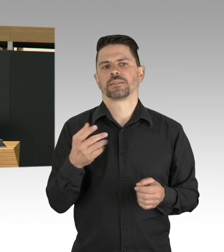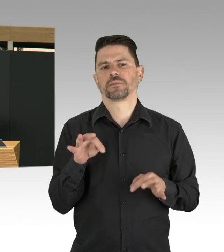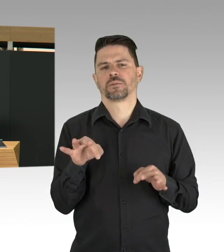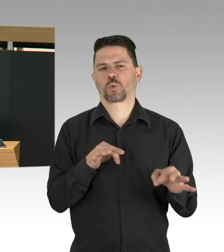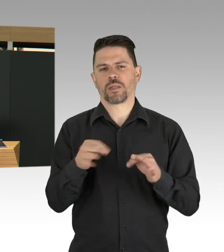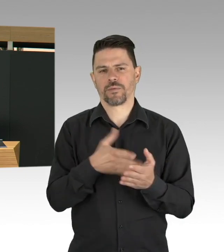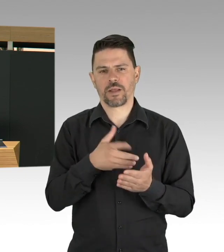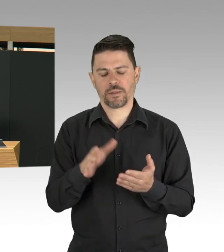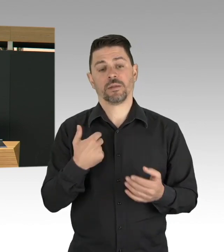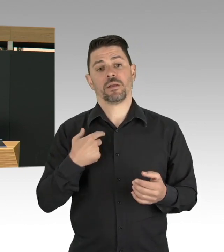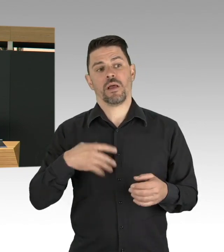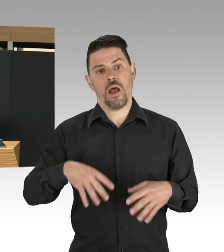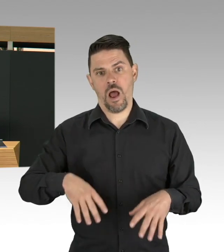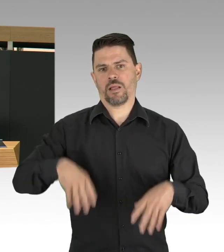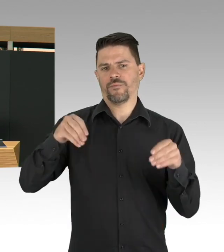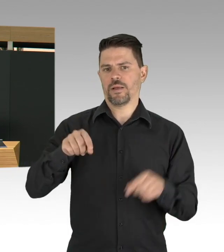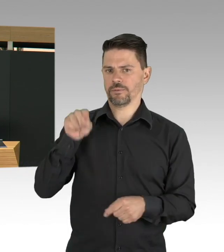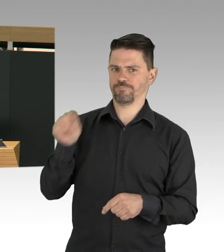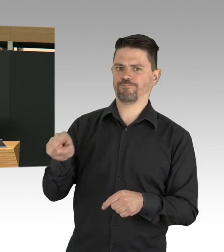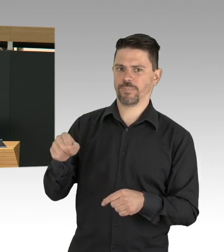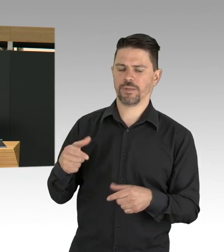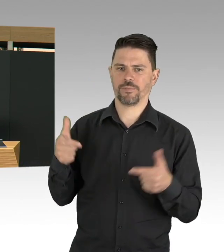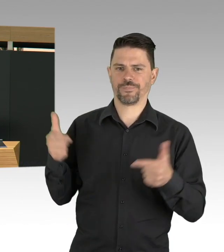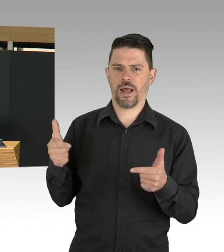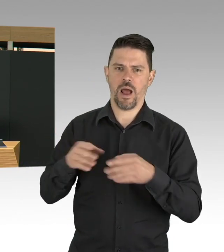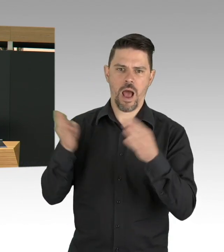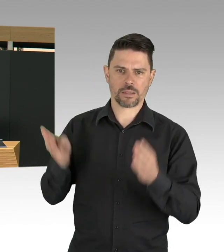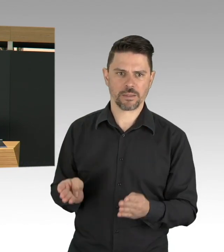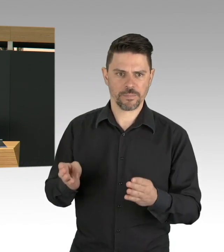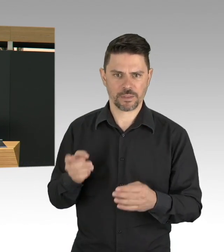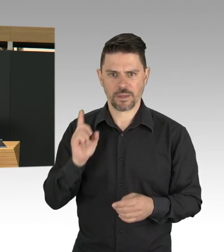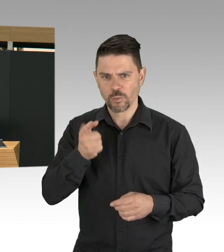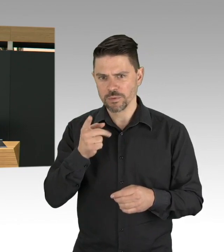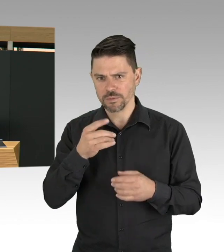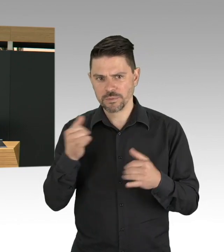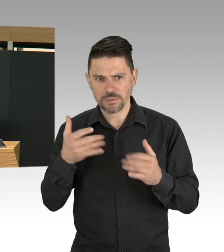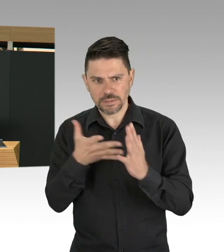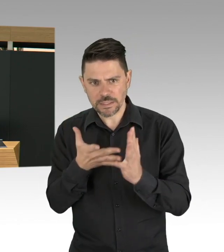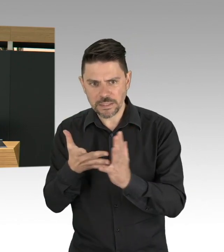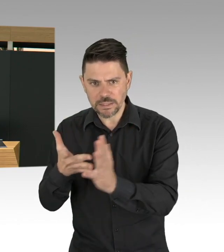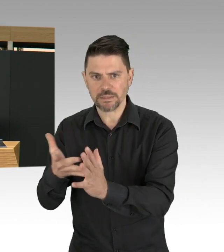wir warten alle auf die App, dass eben wir schnell wie möglich positive Fälle identifizieren und die Kontaktnachverfolgung machen können,